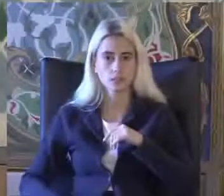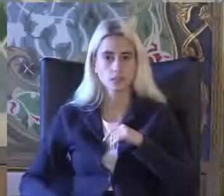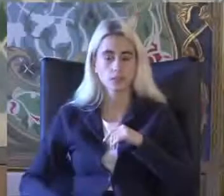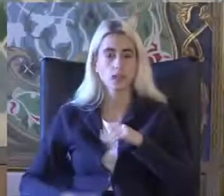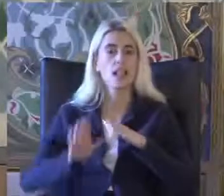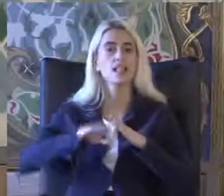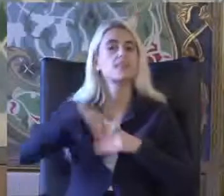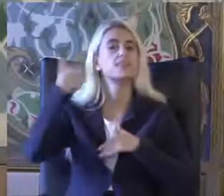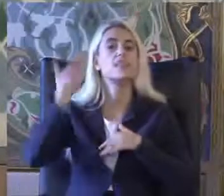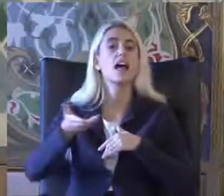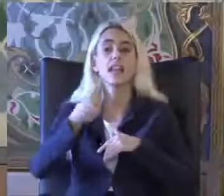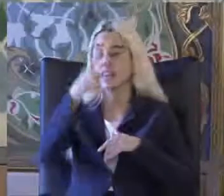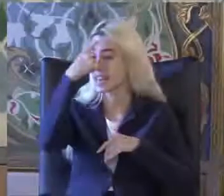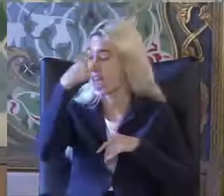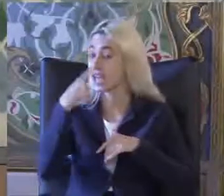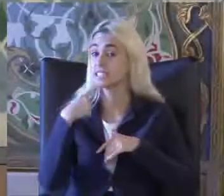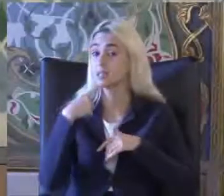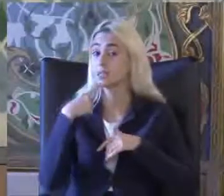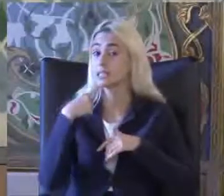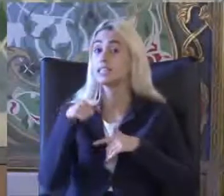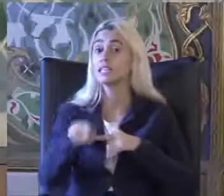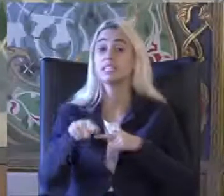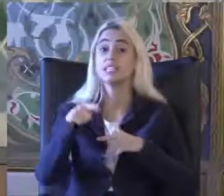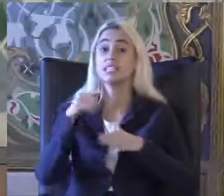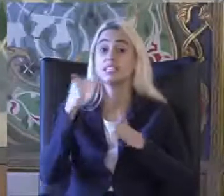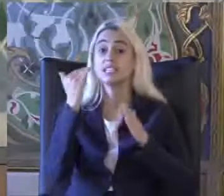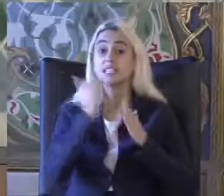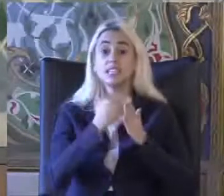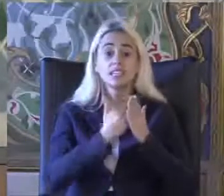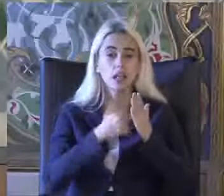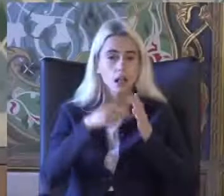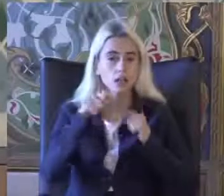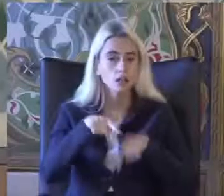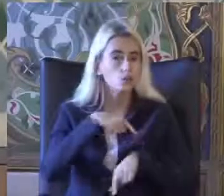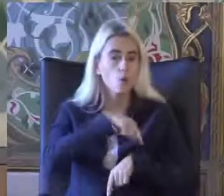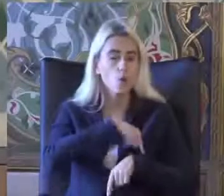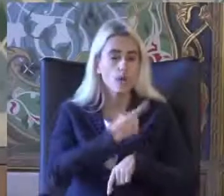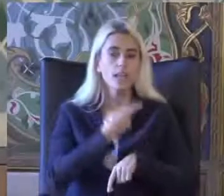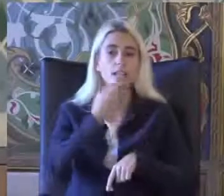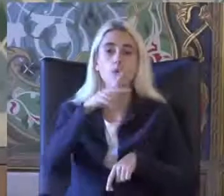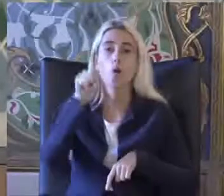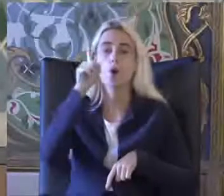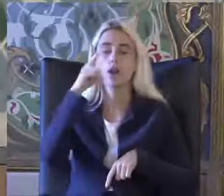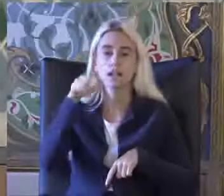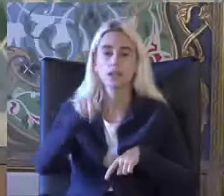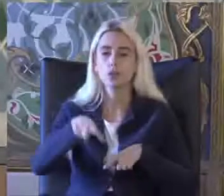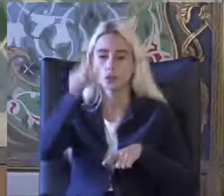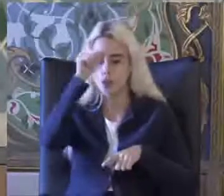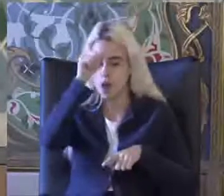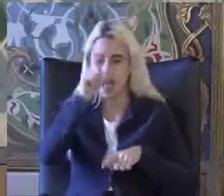En resmi engelli istatistiği 2011'deki Türkiye nüfus ve konut araştırması nın